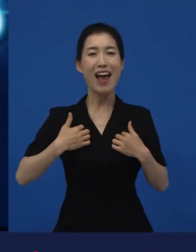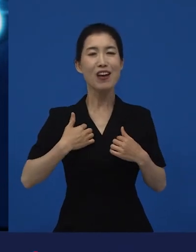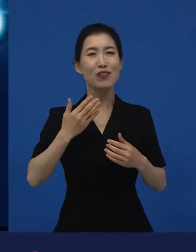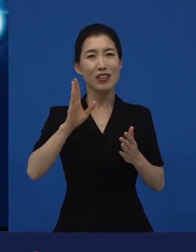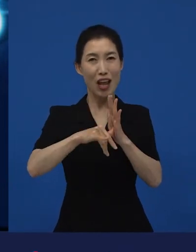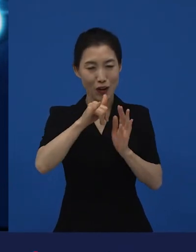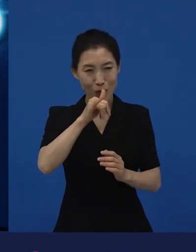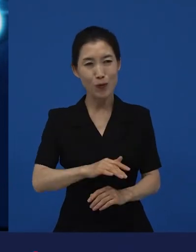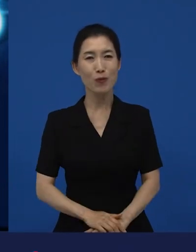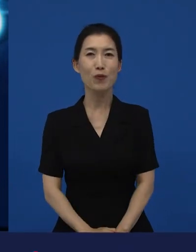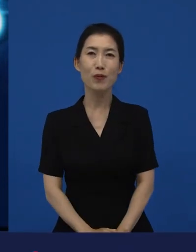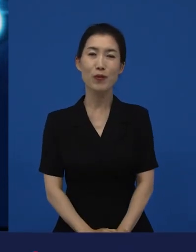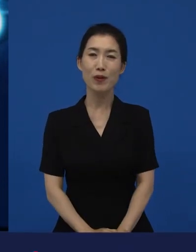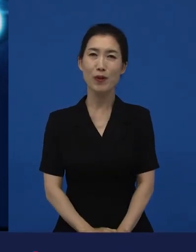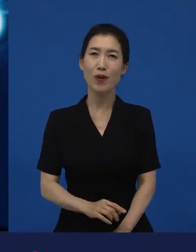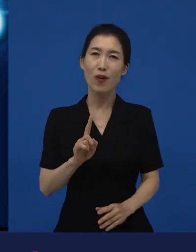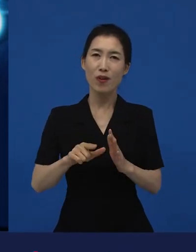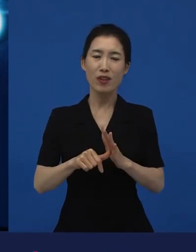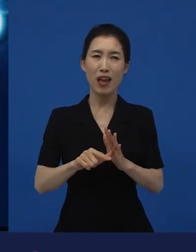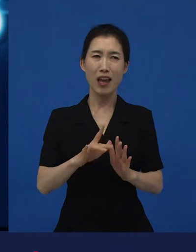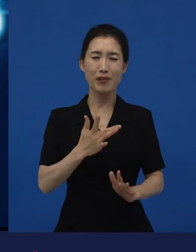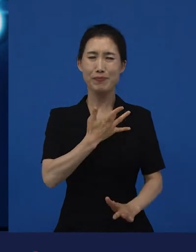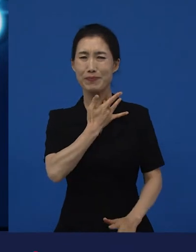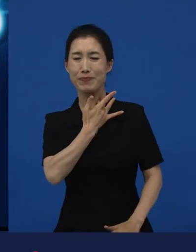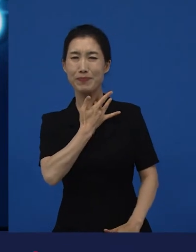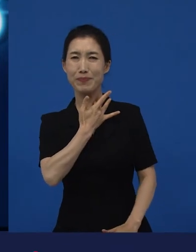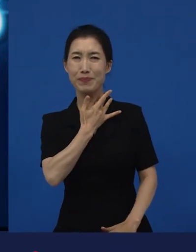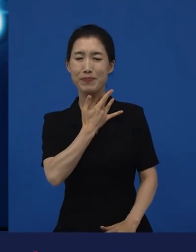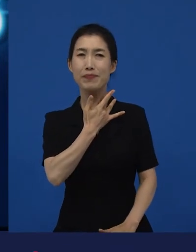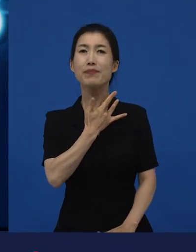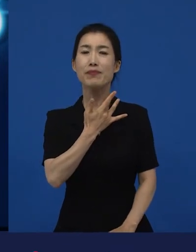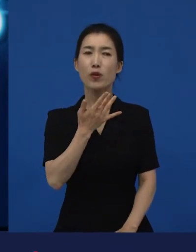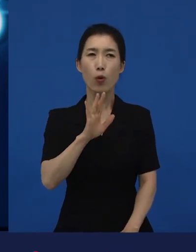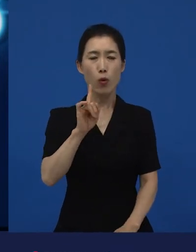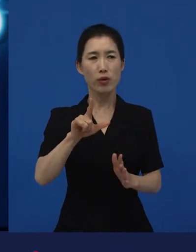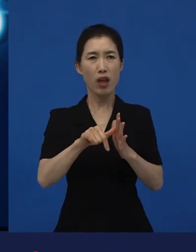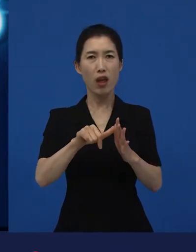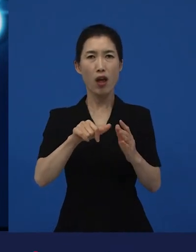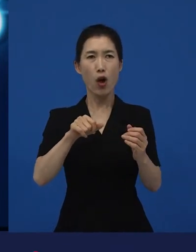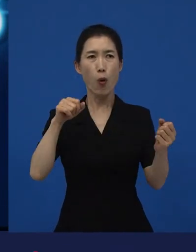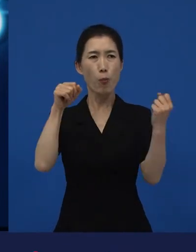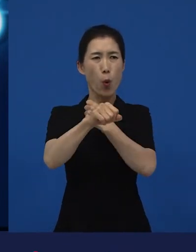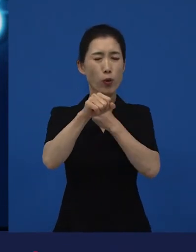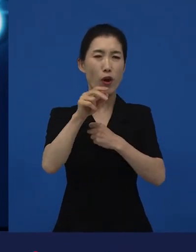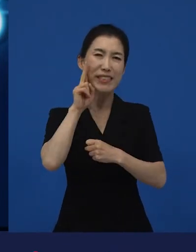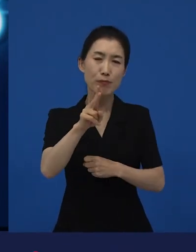또 어떤 때는 자극적인데 혹은 또 폭력적인데